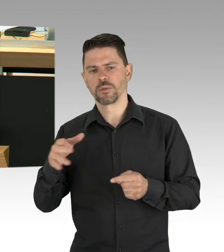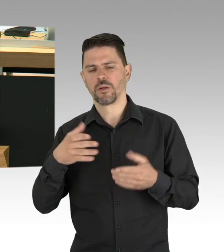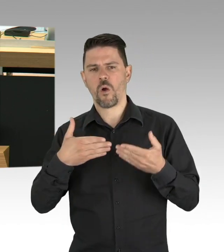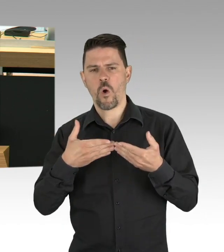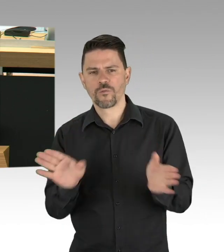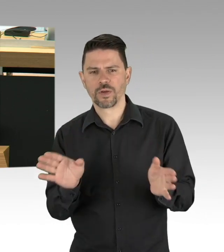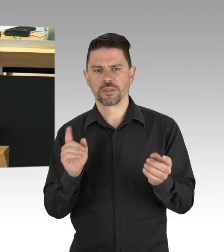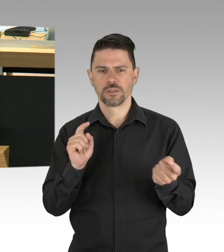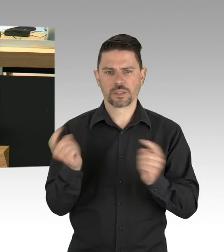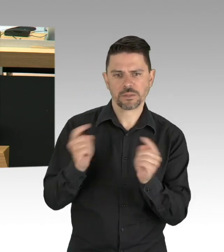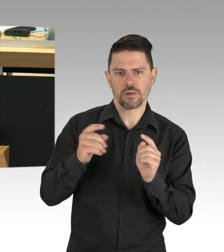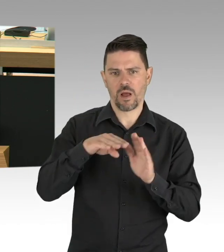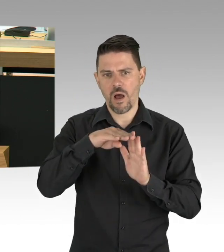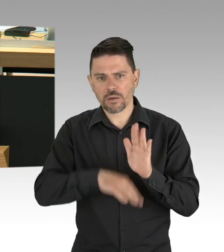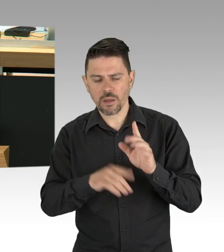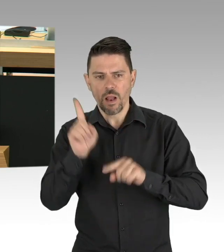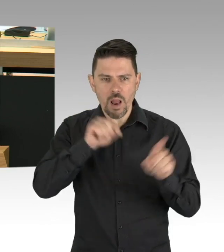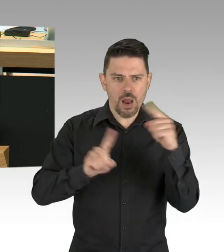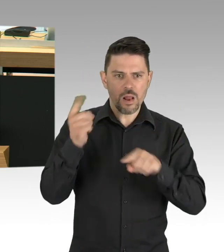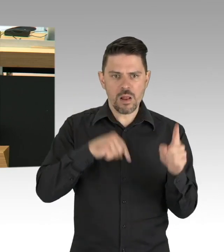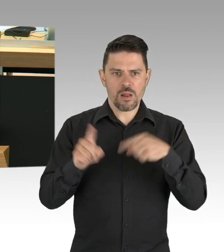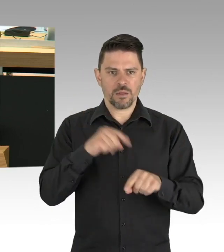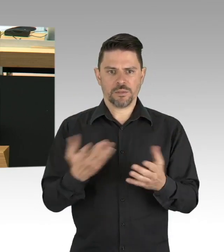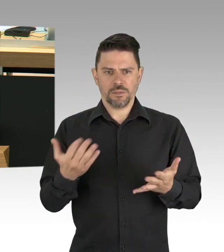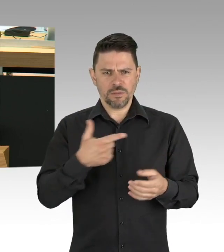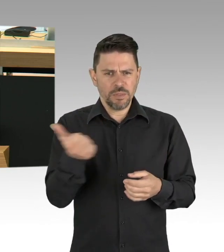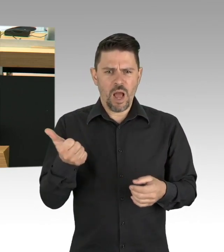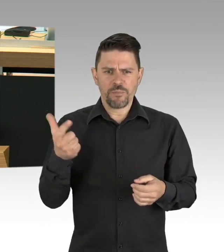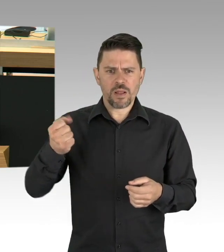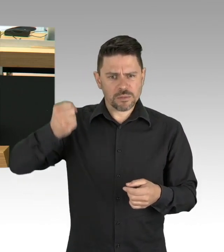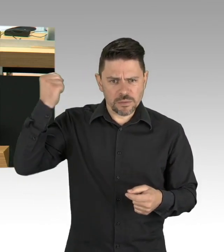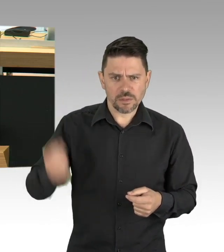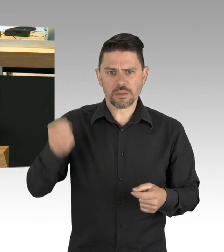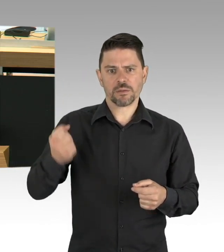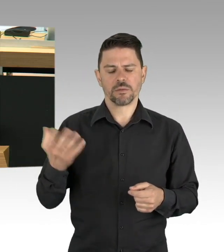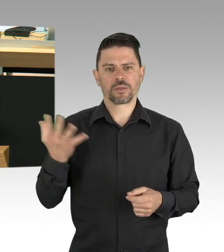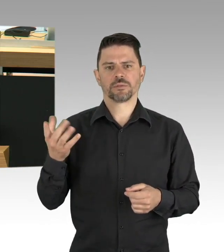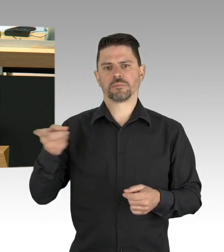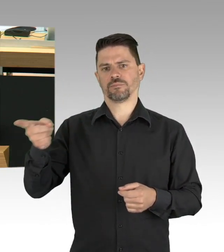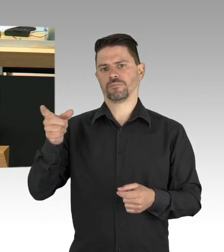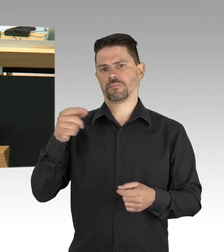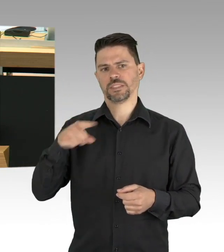denn Menschen machen sich in dieser Stadt Gedanken um die Demokratie, Sie gehen demonstrieren. (Zwischenrufe)